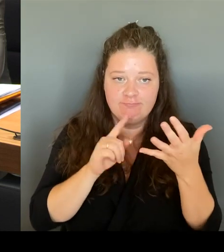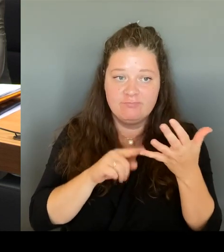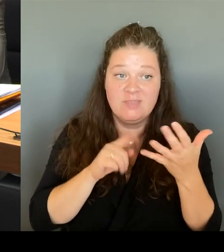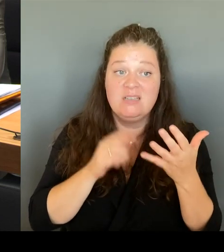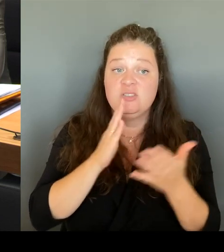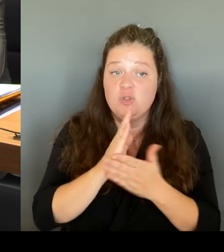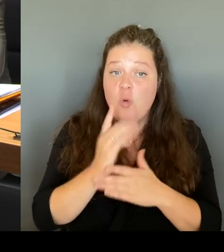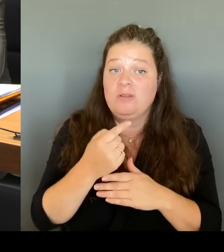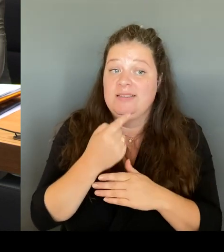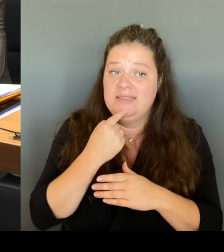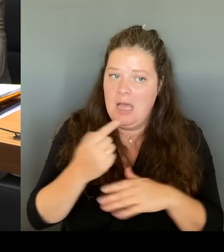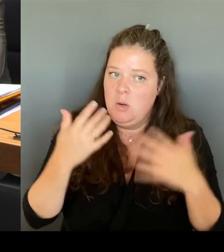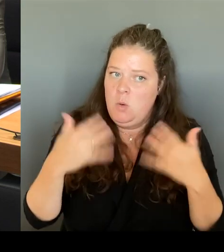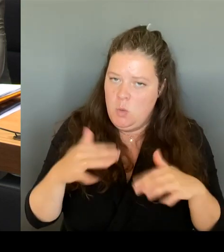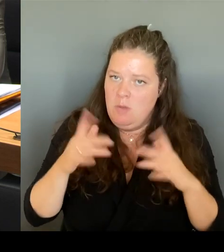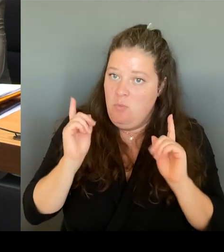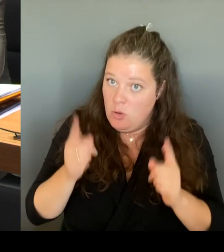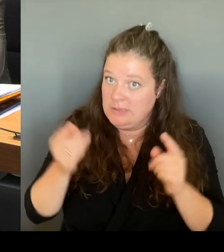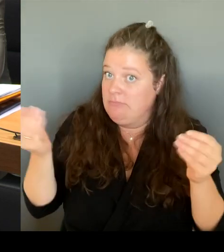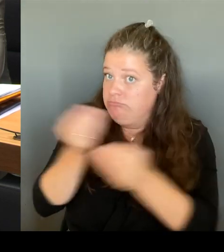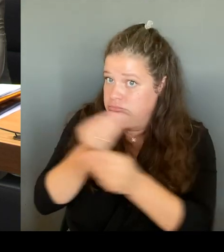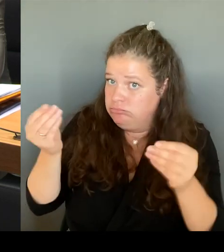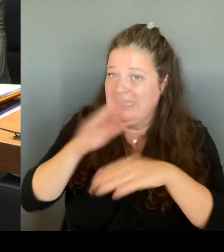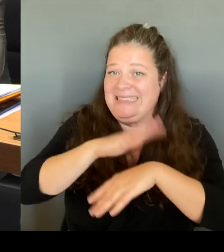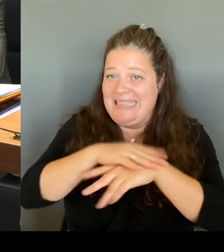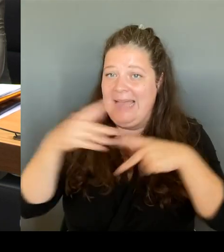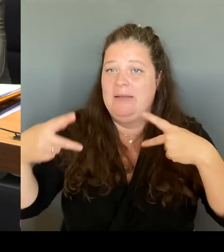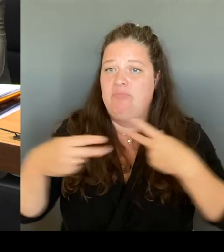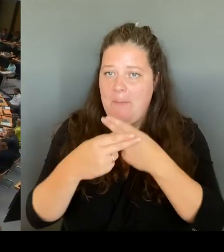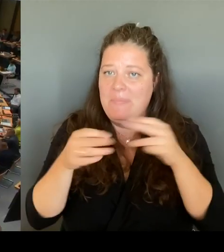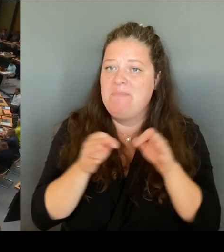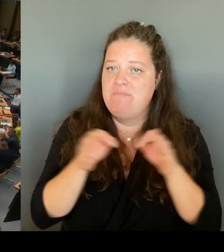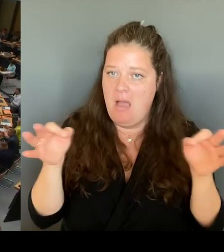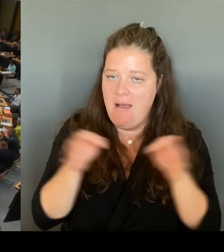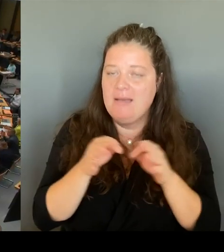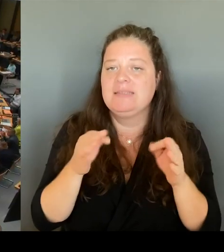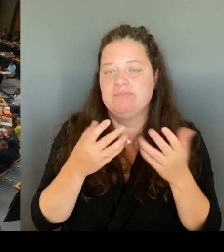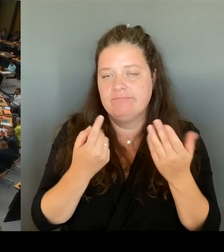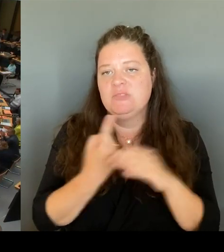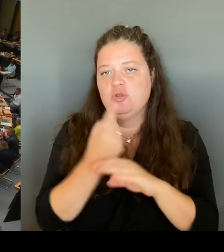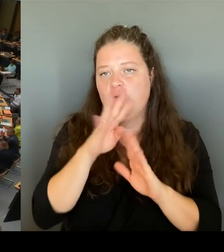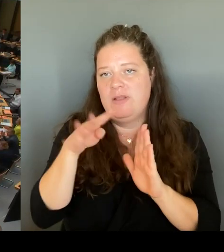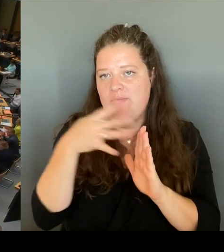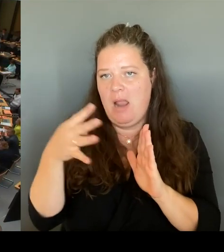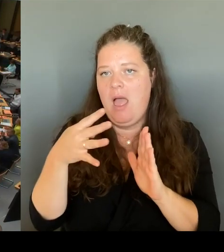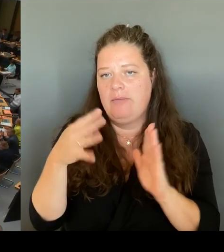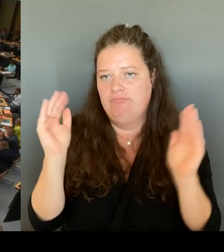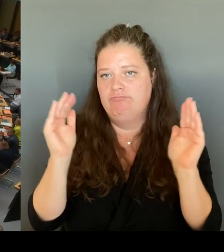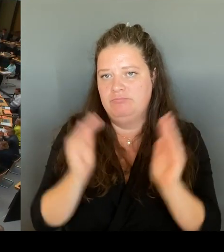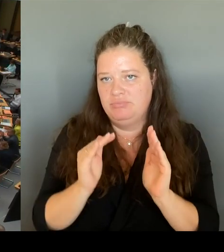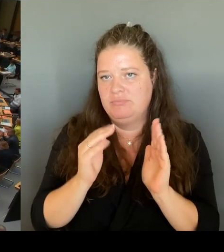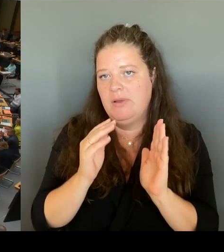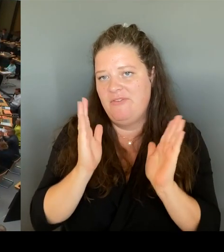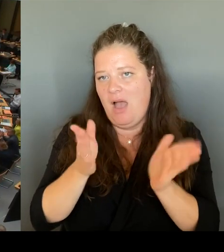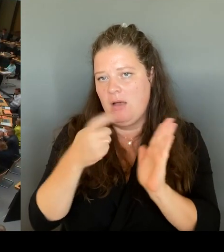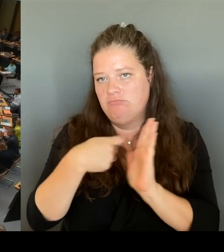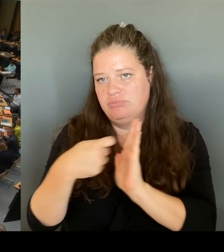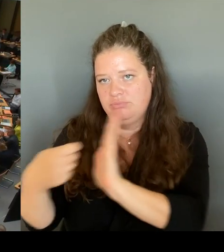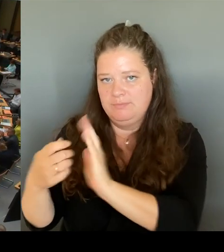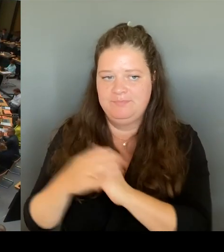reduzieren. (Beifall) (Rednerwechsel) Vielen Dank, Frau Senatorin. Dann geht die zweite Nachfrage an den Kollegen Krüger.